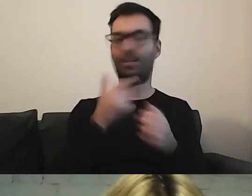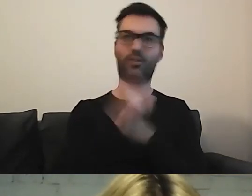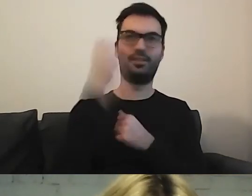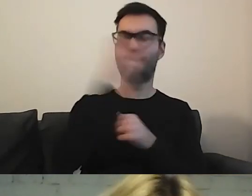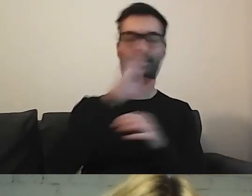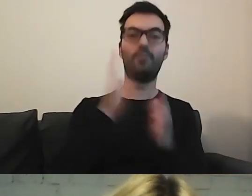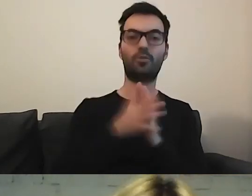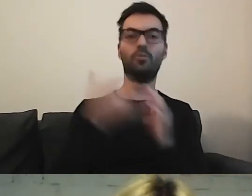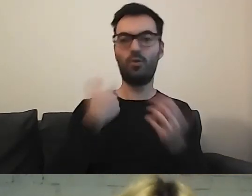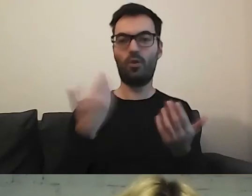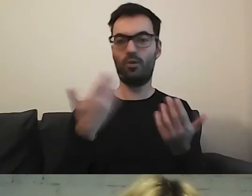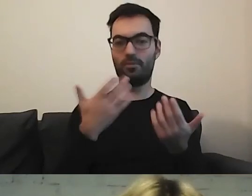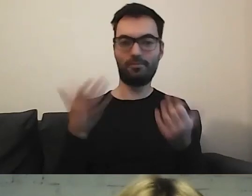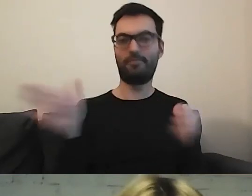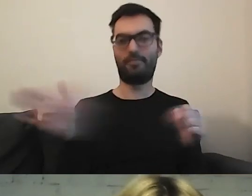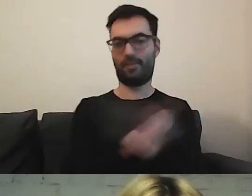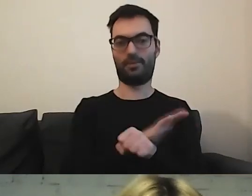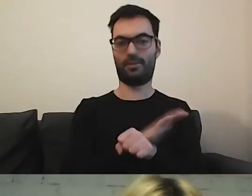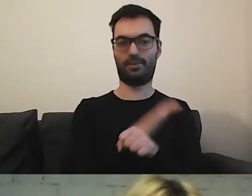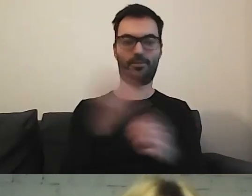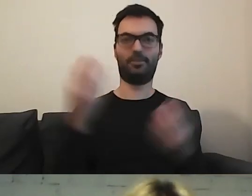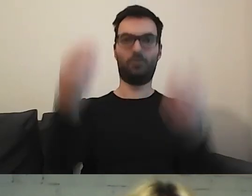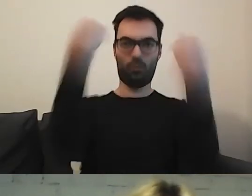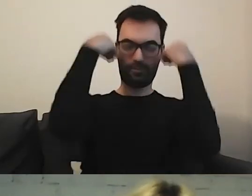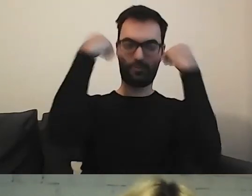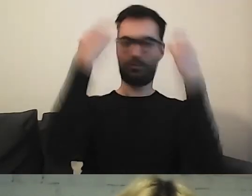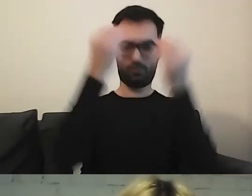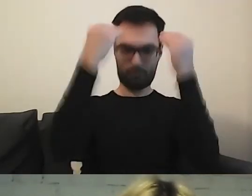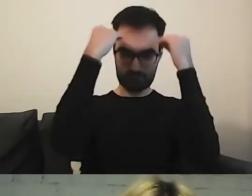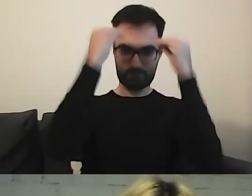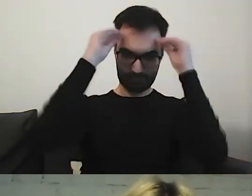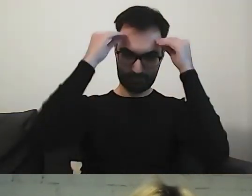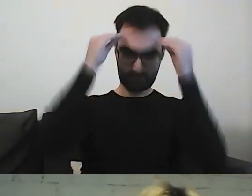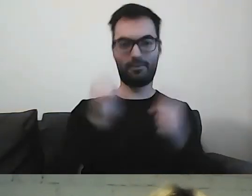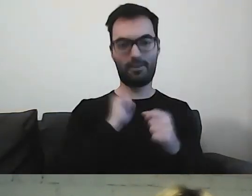To się wbija do głowy i serducha. Fajnie takich rzeczy słuchać.